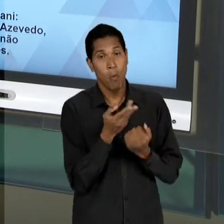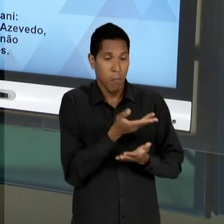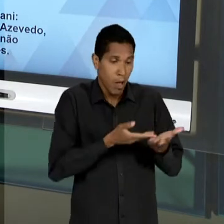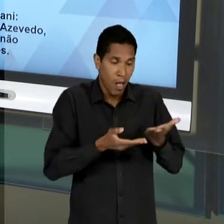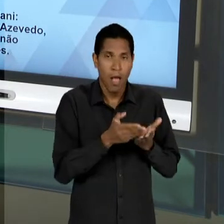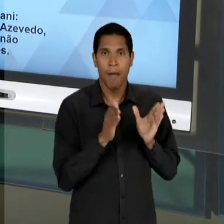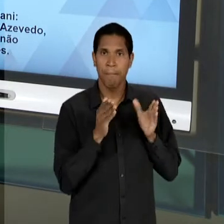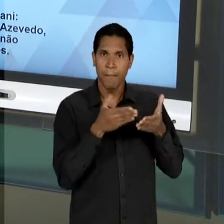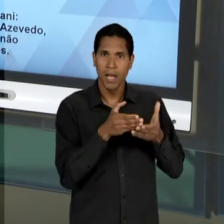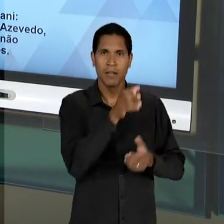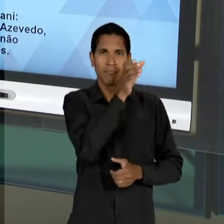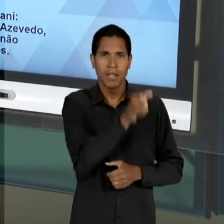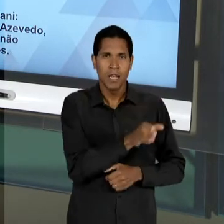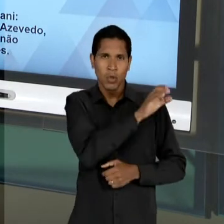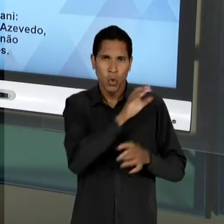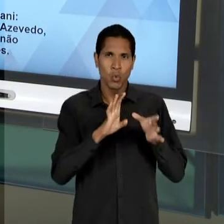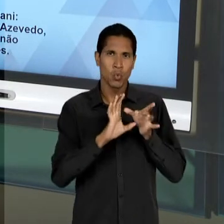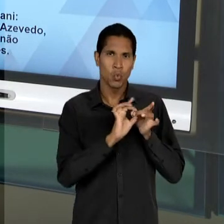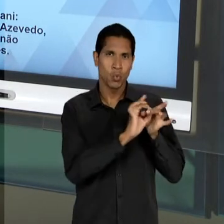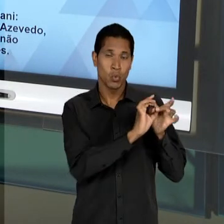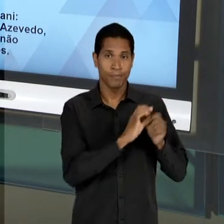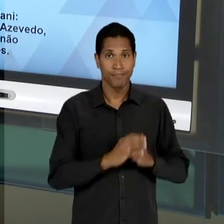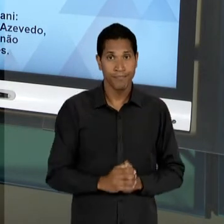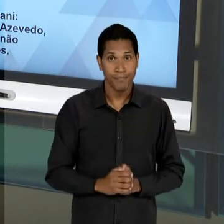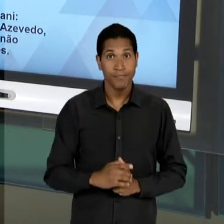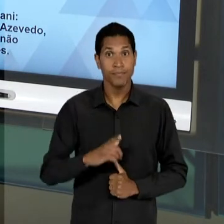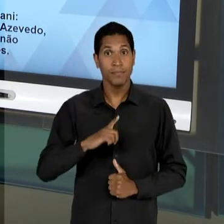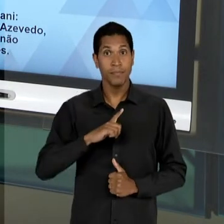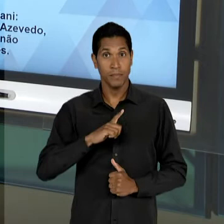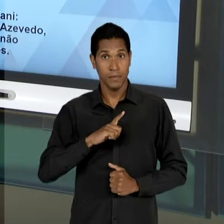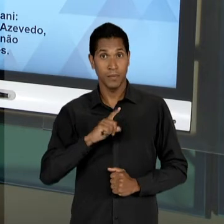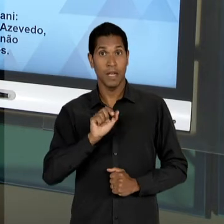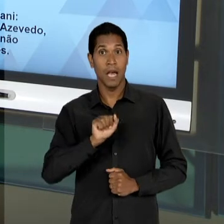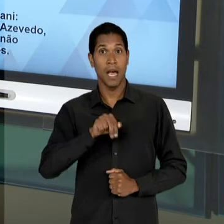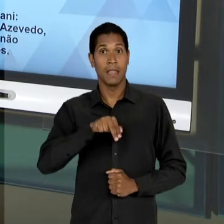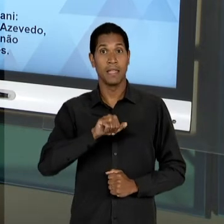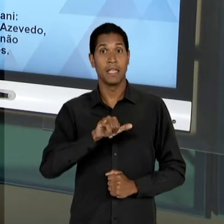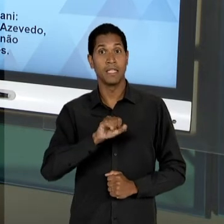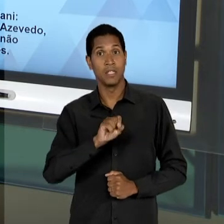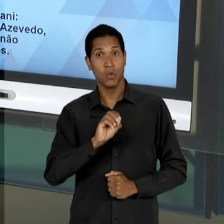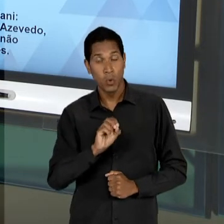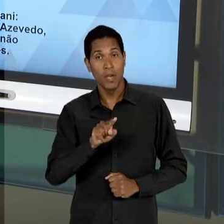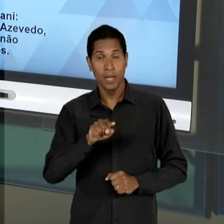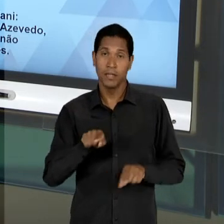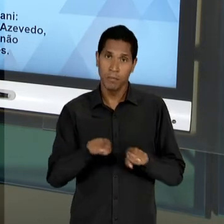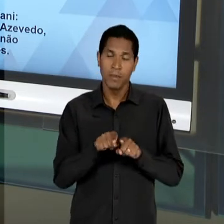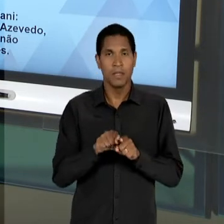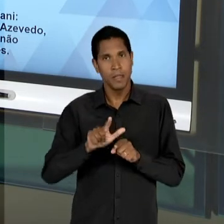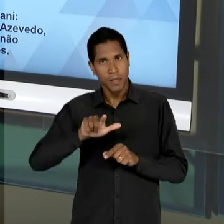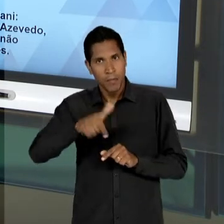CATÓLICO; ANÍSIO TEIXEIRA, QUE DEPOIS VAI ASSUMIR A DIREÇÃO DO 'INEP', NÃO PARTICIPOU FORMALMENTE,